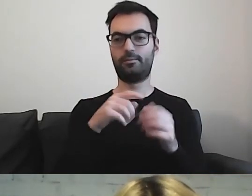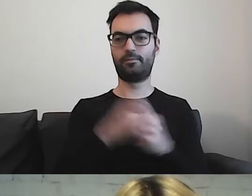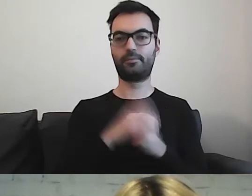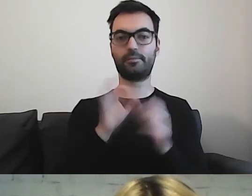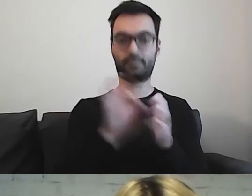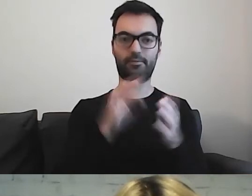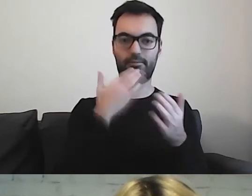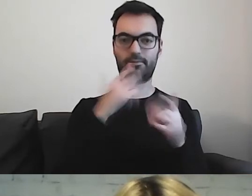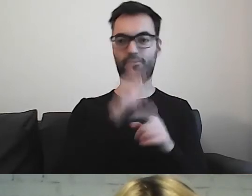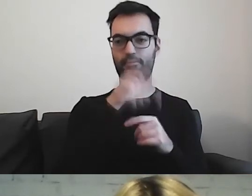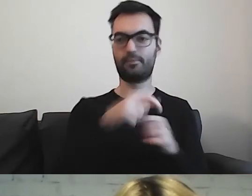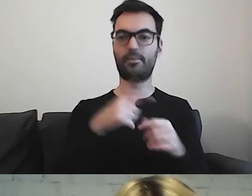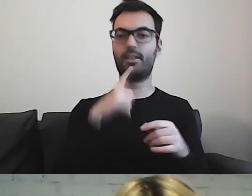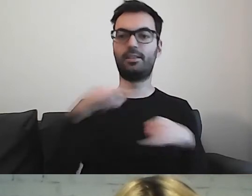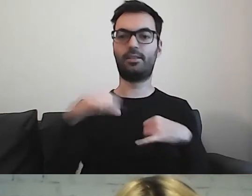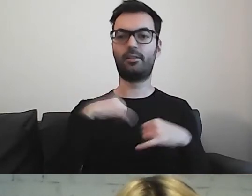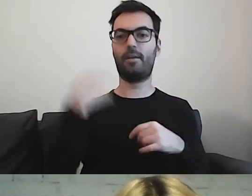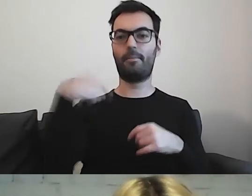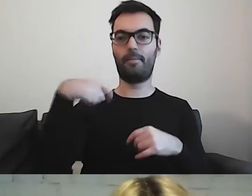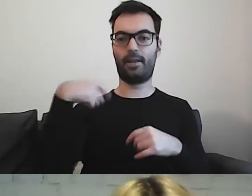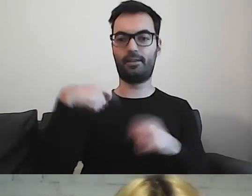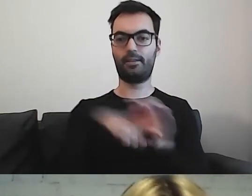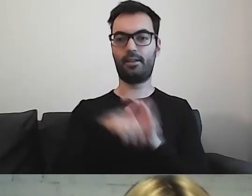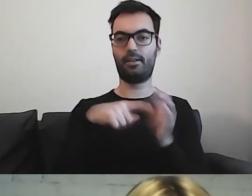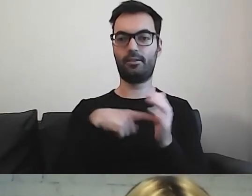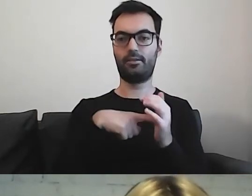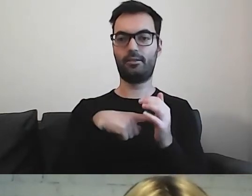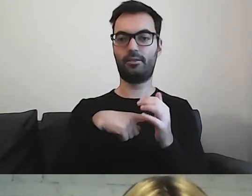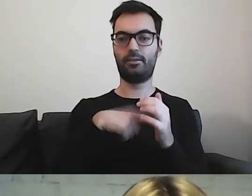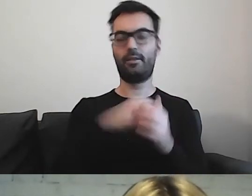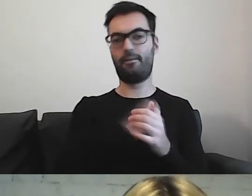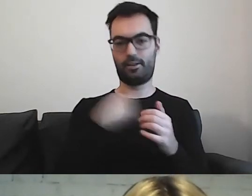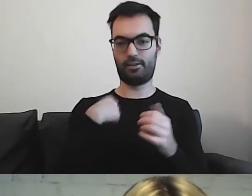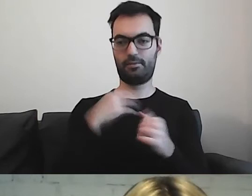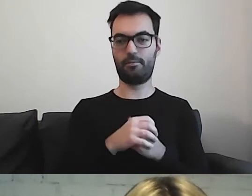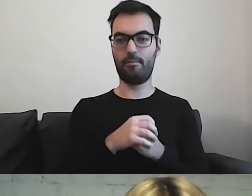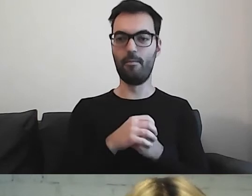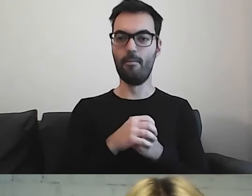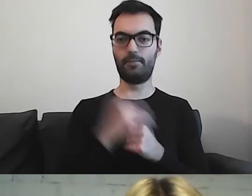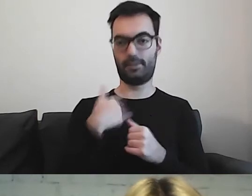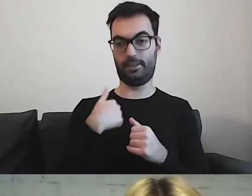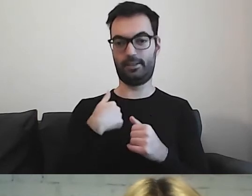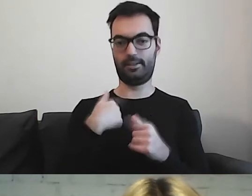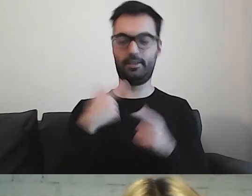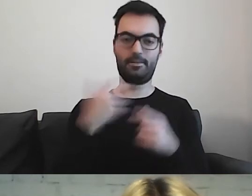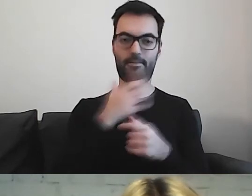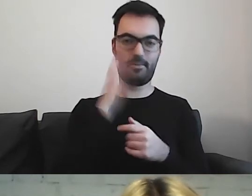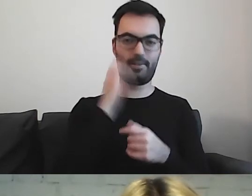Zarządzenie prezydenta dla naszego wspaniałego miasta. Jestem z Warszawy z dziada pradziada.